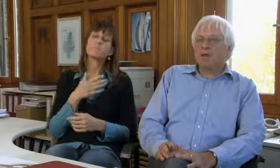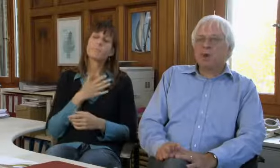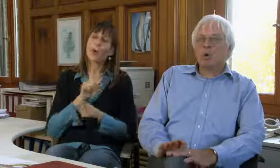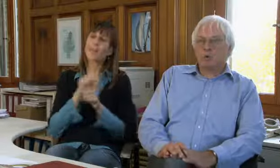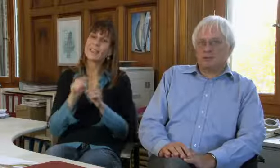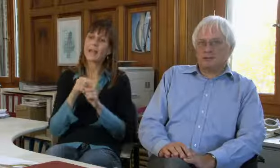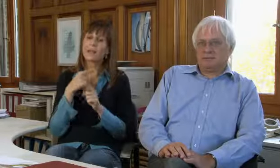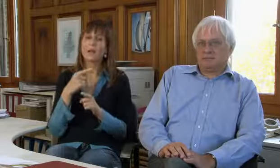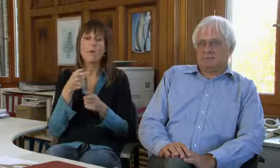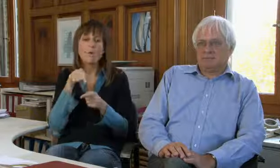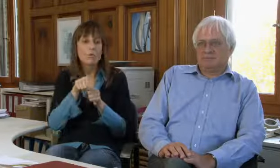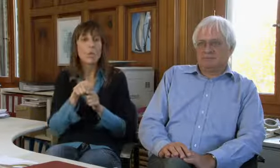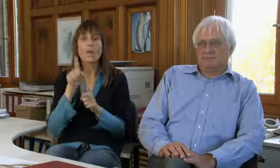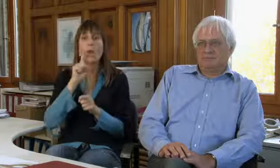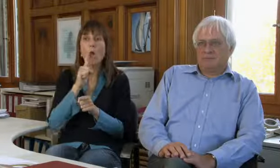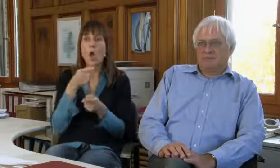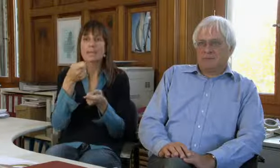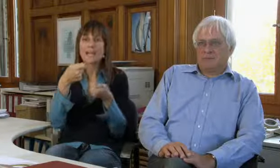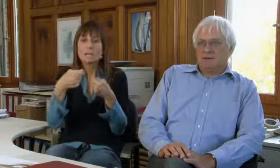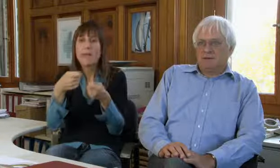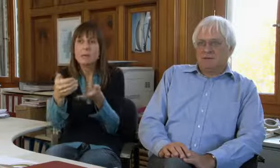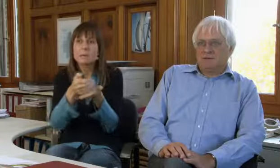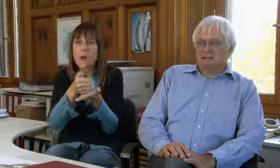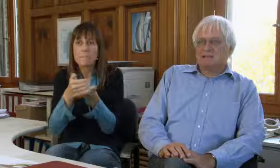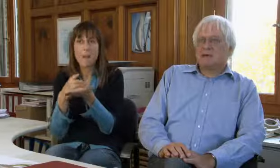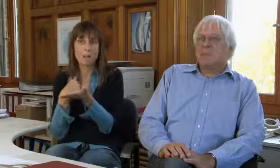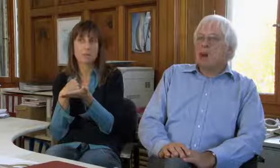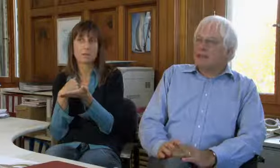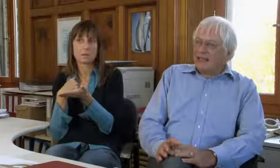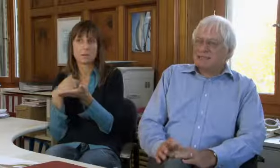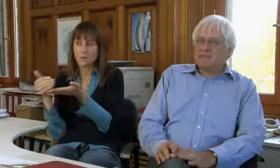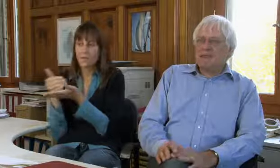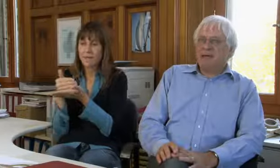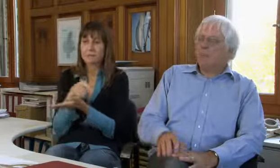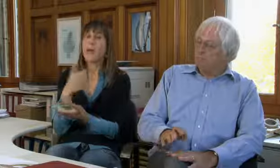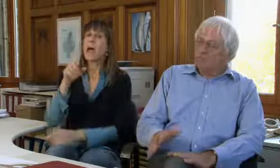Wir wollen nicht Spenden sammeln für Gehörlose.